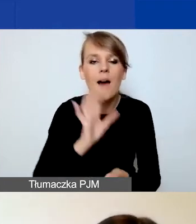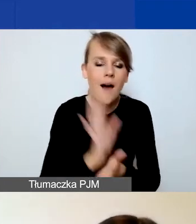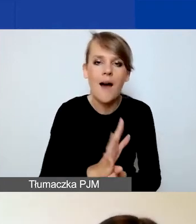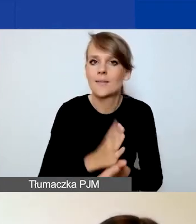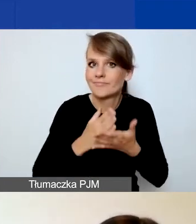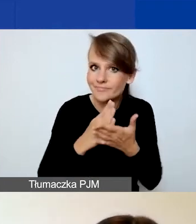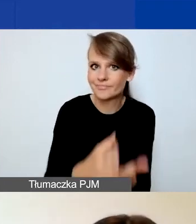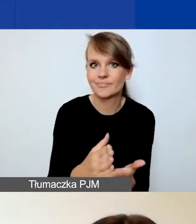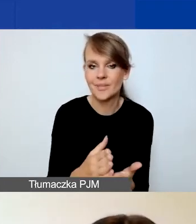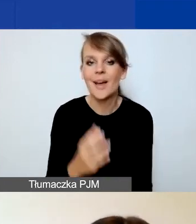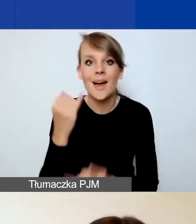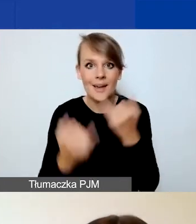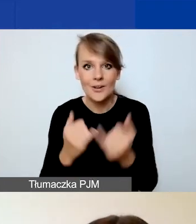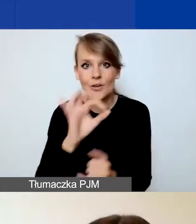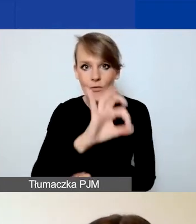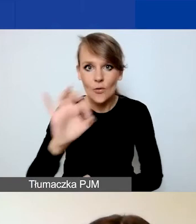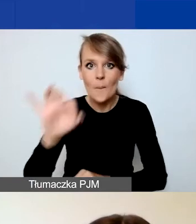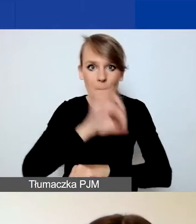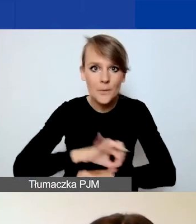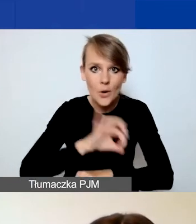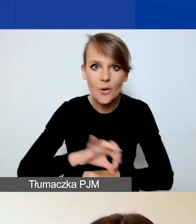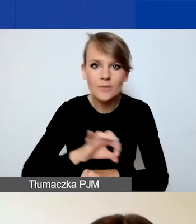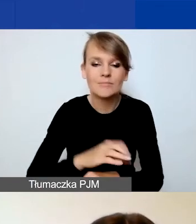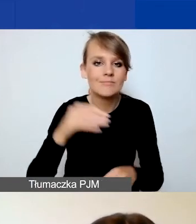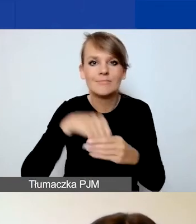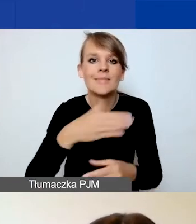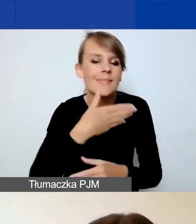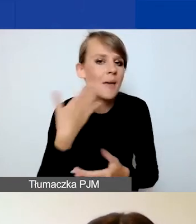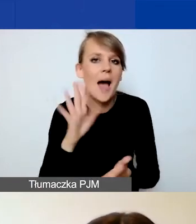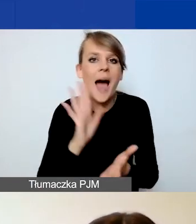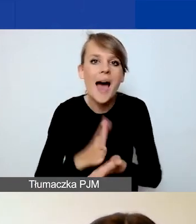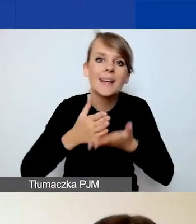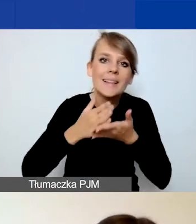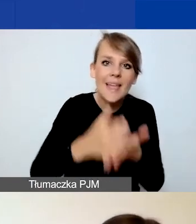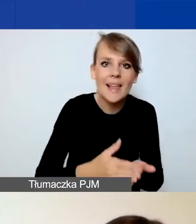Ponieważ jeżeli wasz projekt nie ma interwencyjnego charakteru w rozumieniu programu,